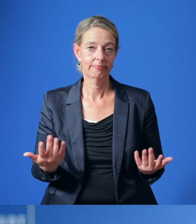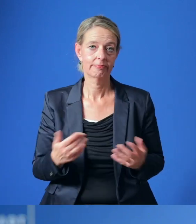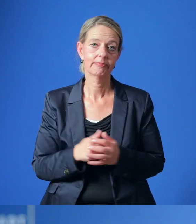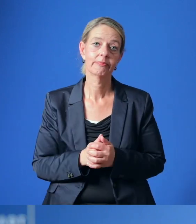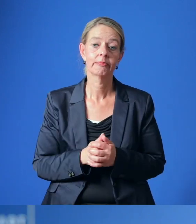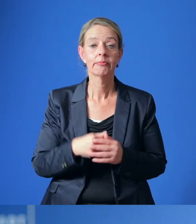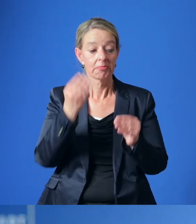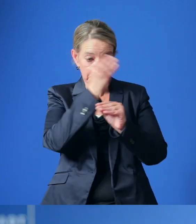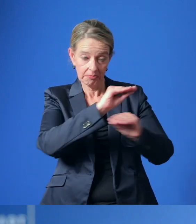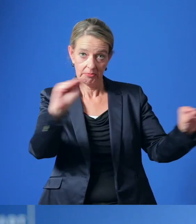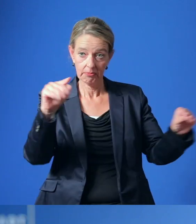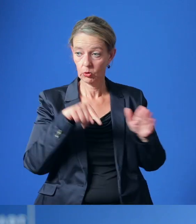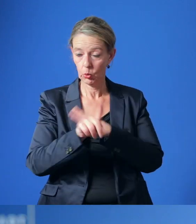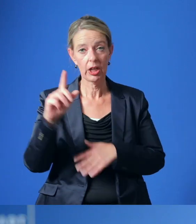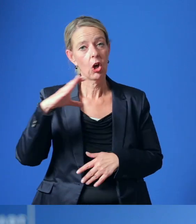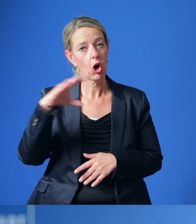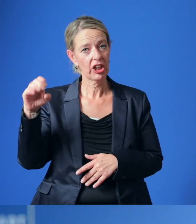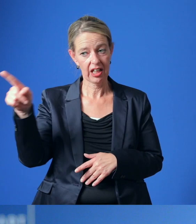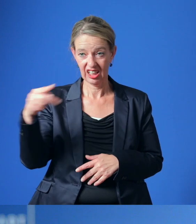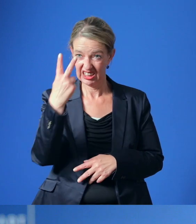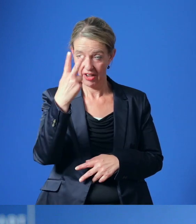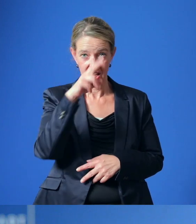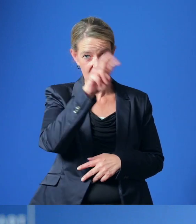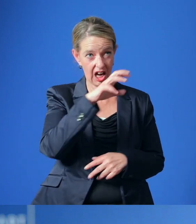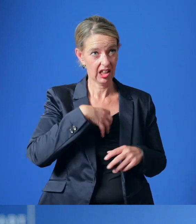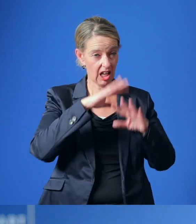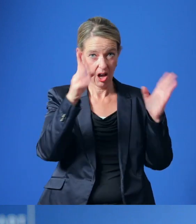Seit Ankündigung durch die Contilia, zwei Krankenhäuser im Essener Norden schließen